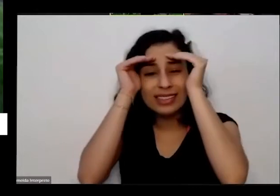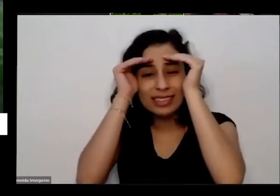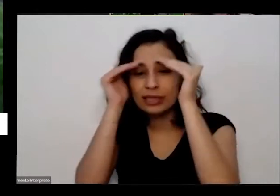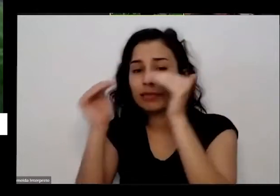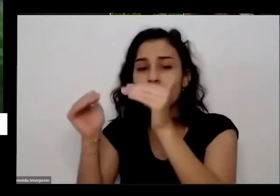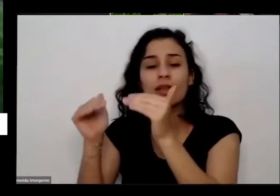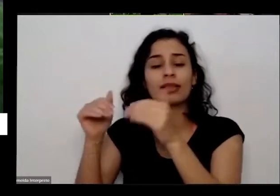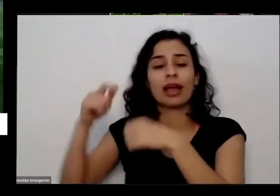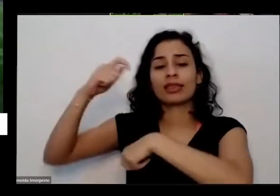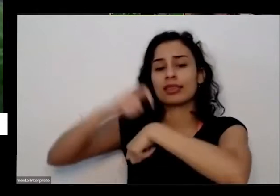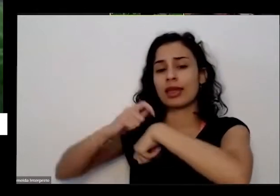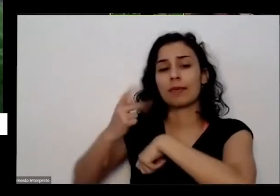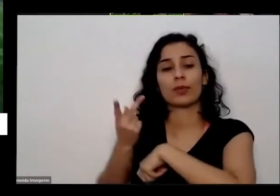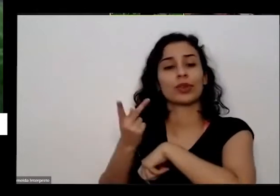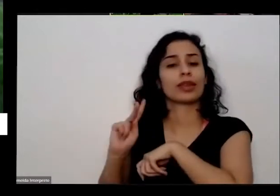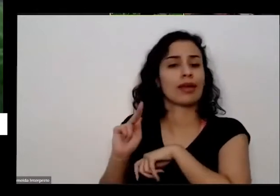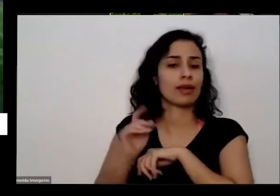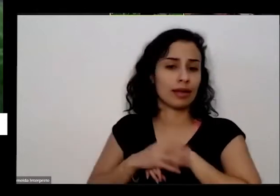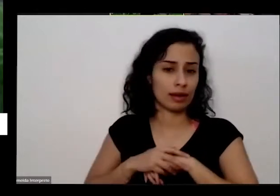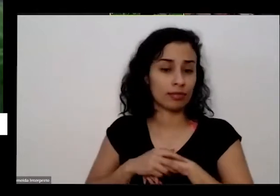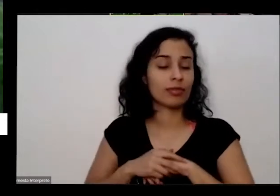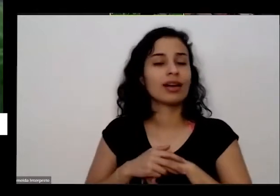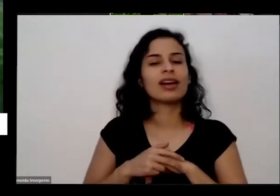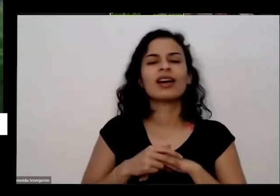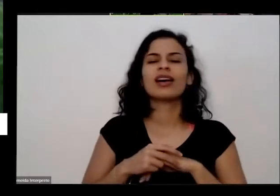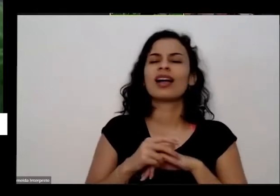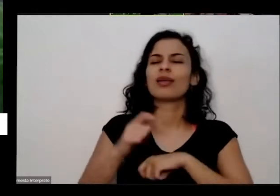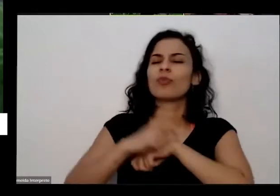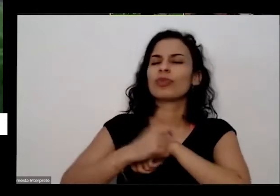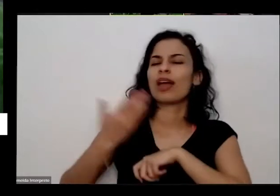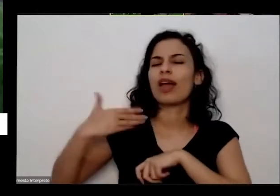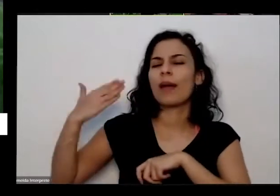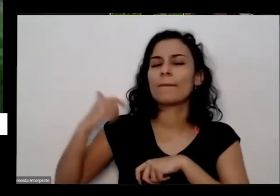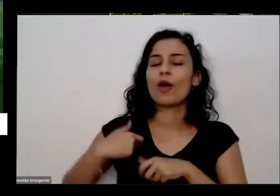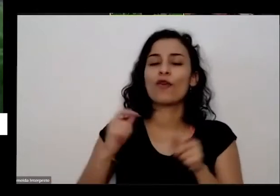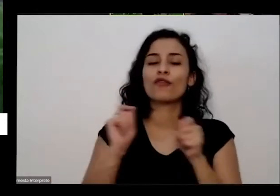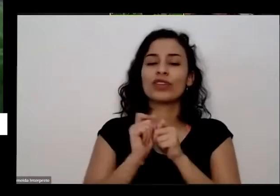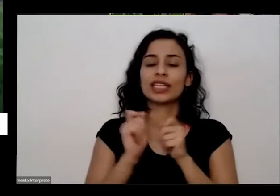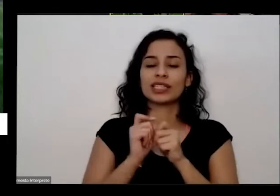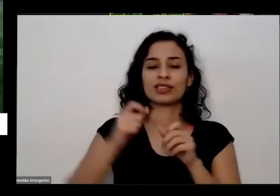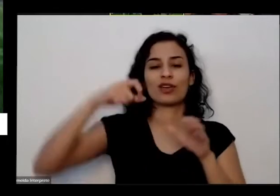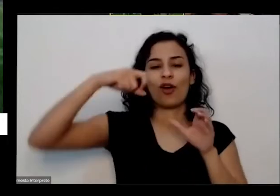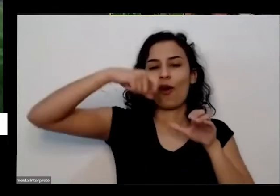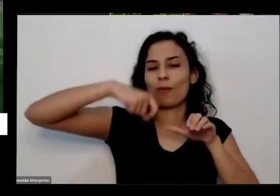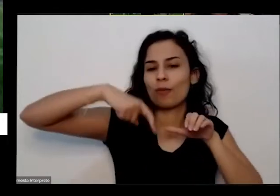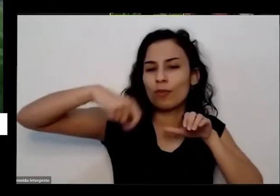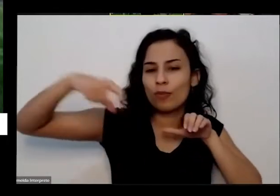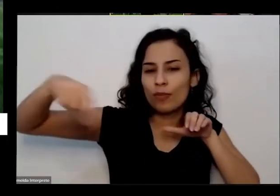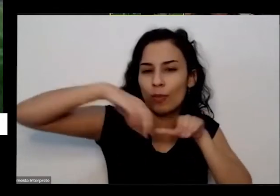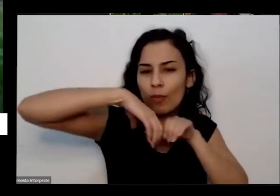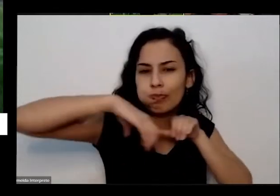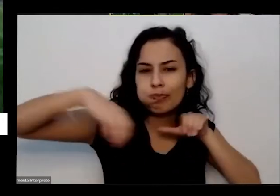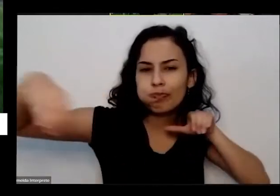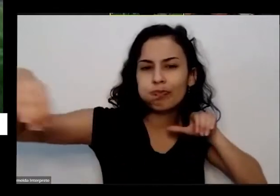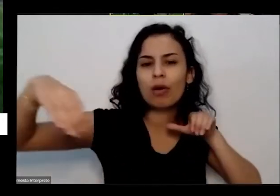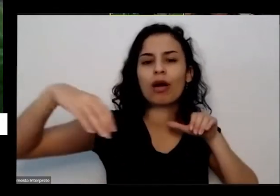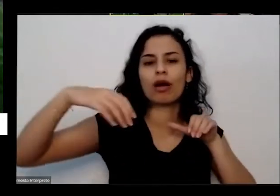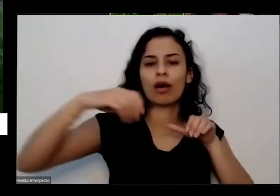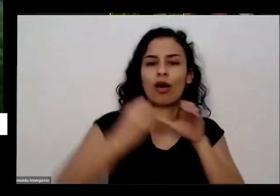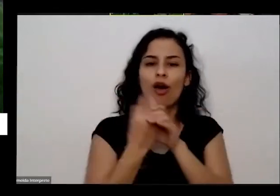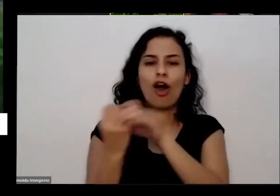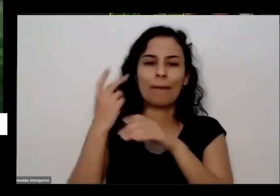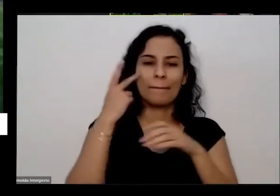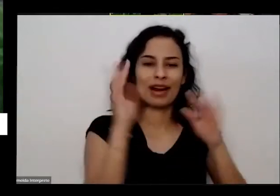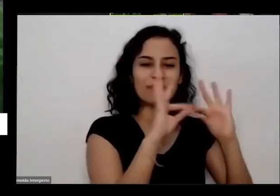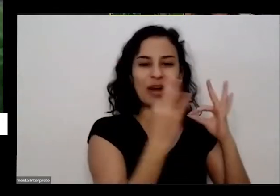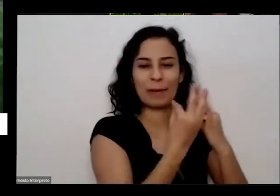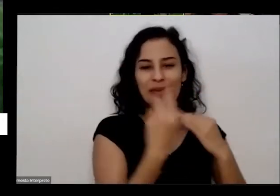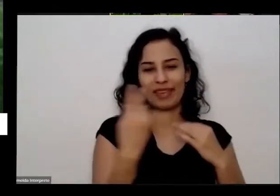tempo dela né outro dia fiz uma horta para uma uma família e a senhora da casa ela é uma pessoa assim